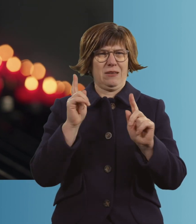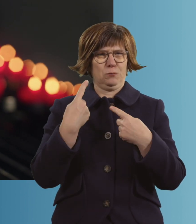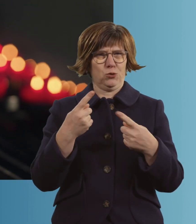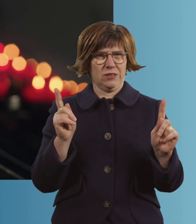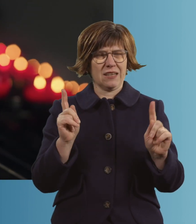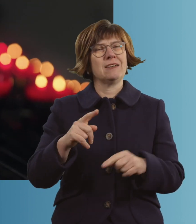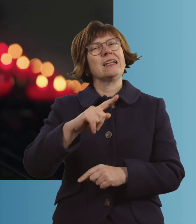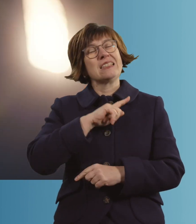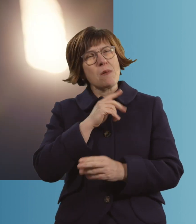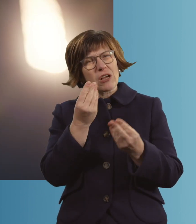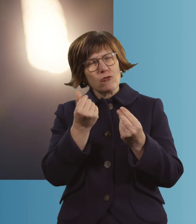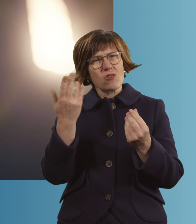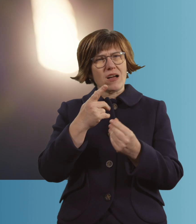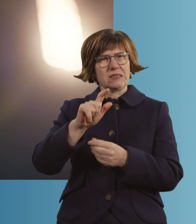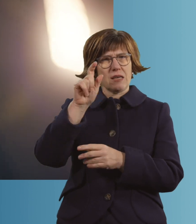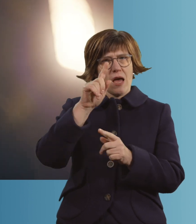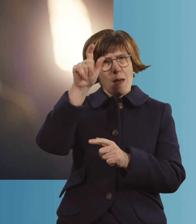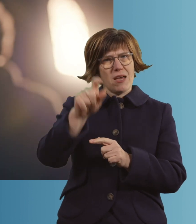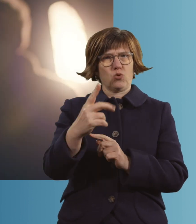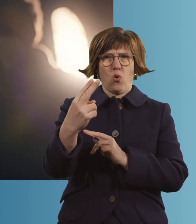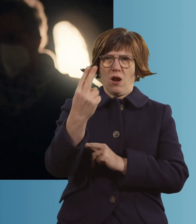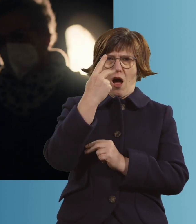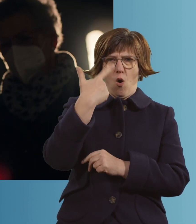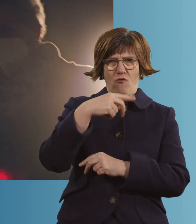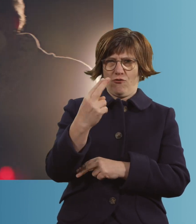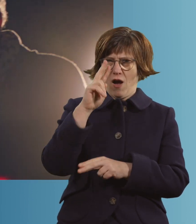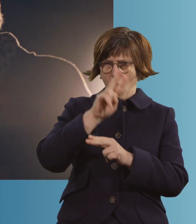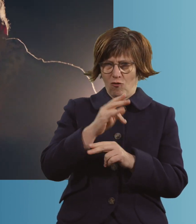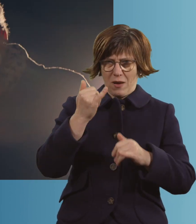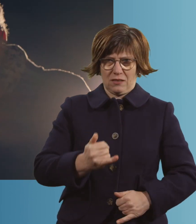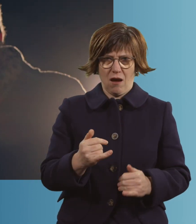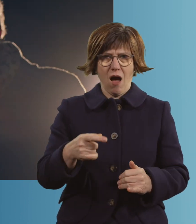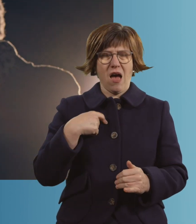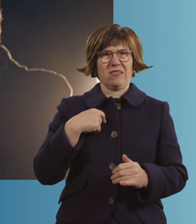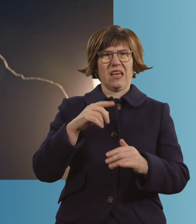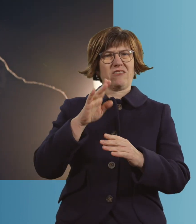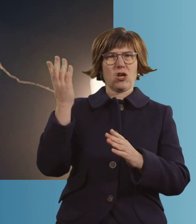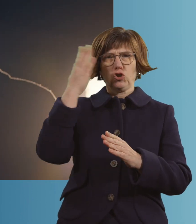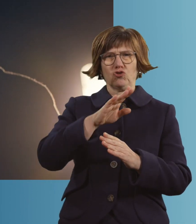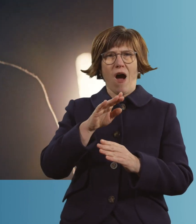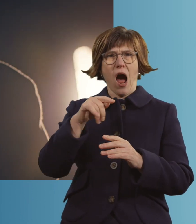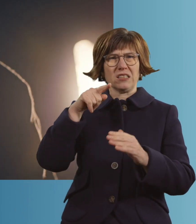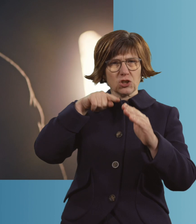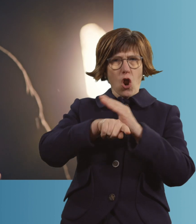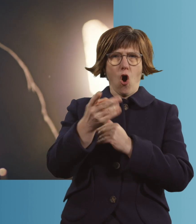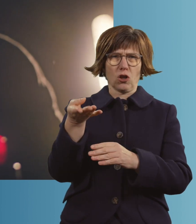Ich habe schon das Gefühl, dass jemand drüben ist, der mich auffängt. Ich gehe nicht irgendwo in ein schwarzes Loch rein, ganz bestimmt nicht.